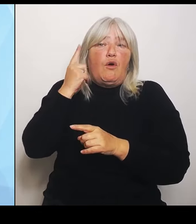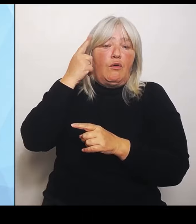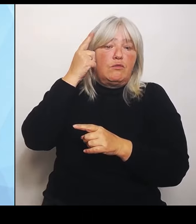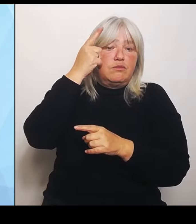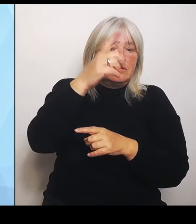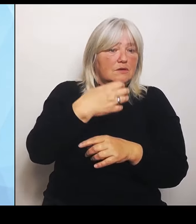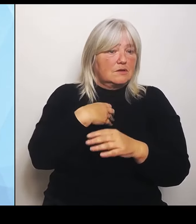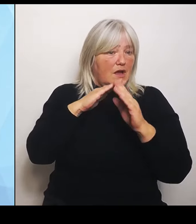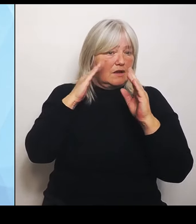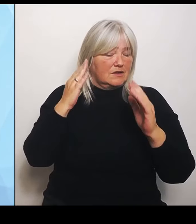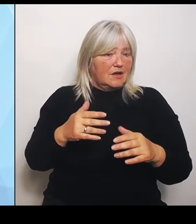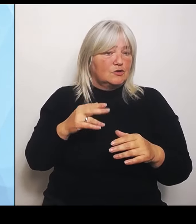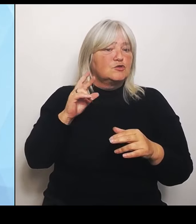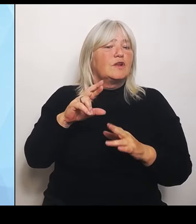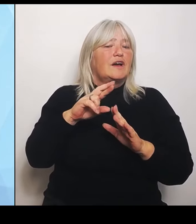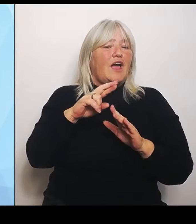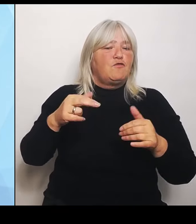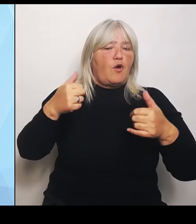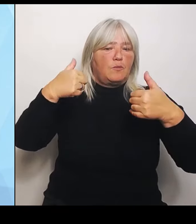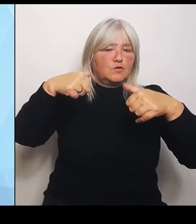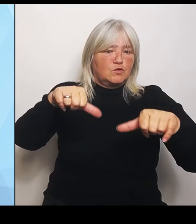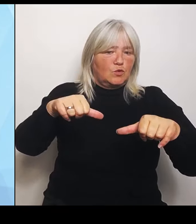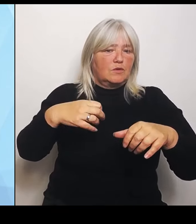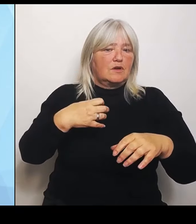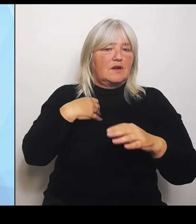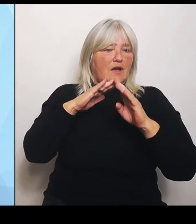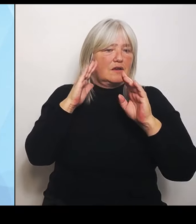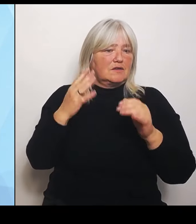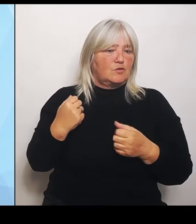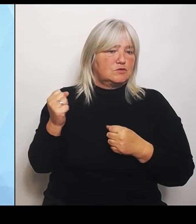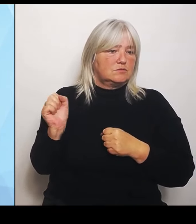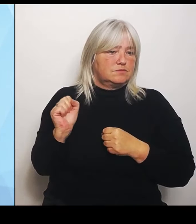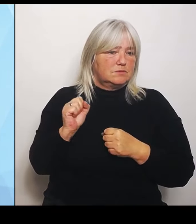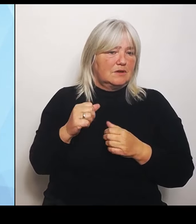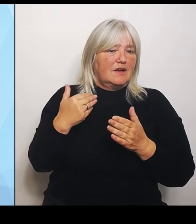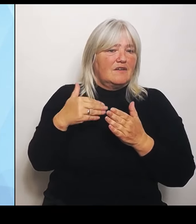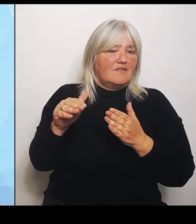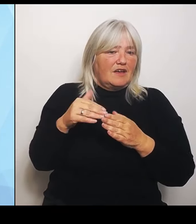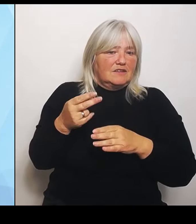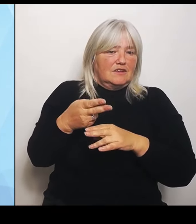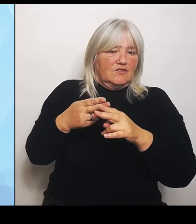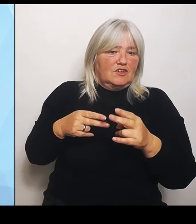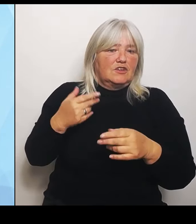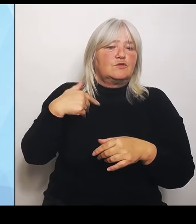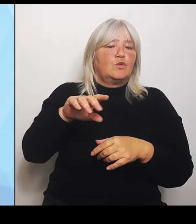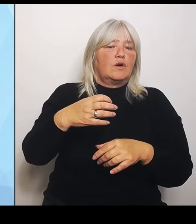Der wird weiter verschärft durch die Krankenhausreform, die jetzt durch die Bundesregierung kommt. Ich will das nur